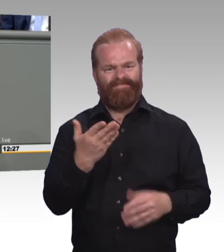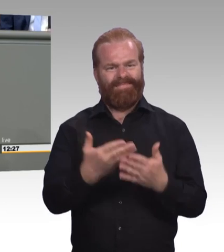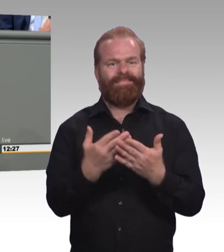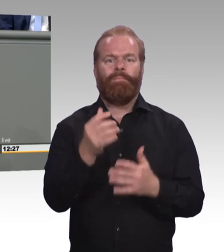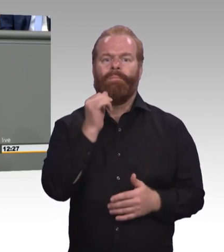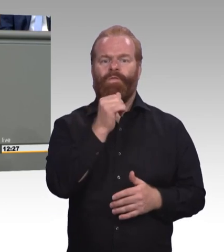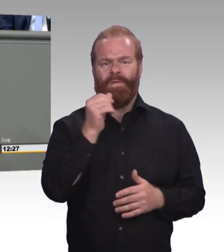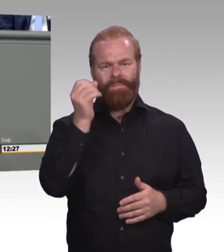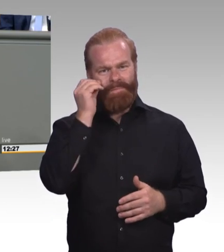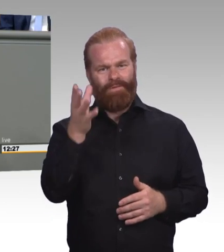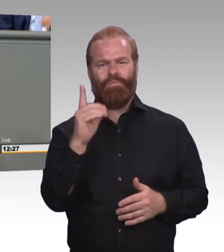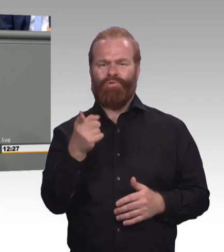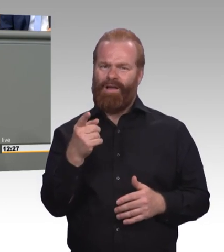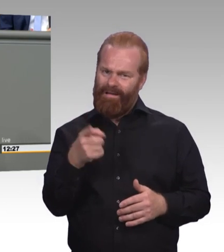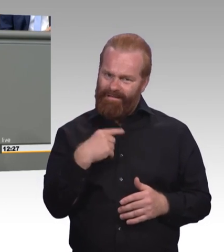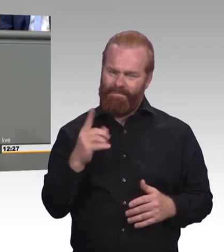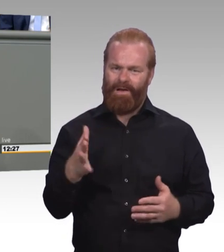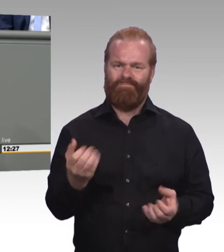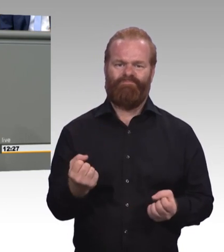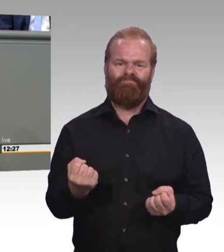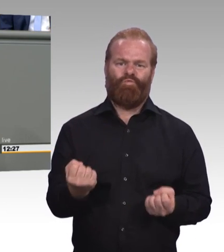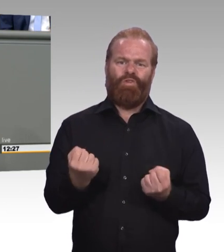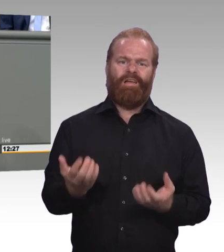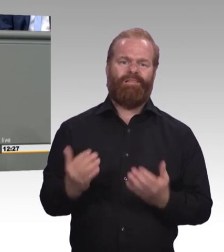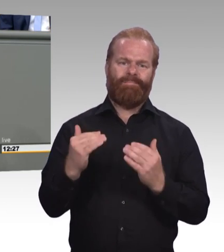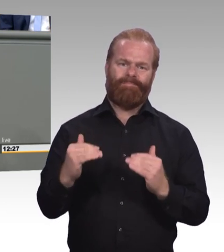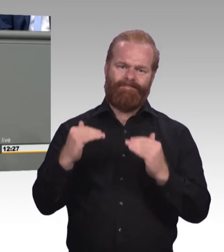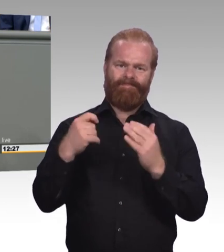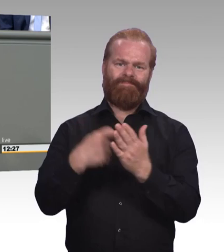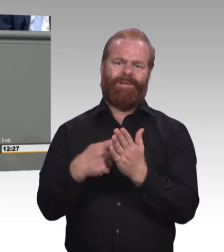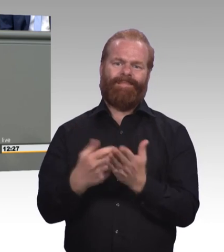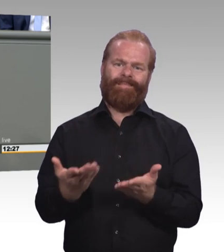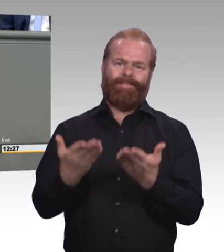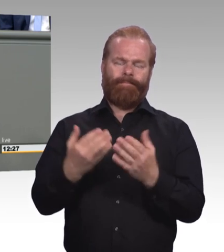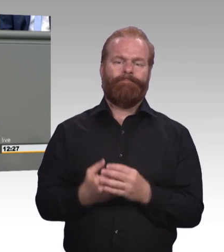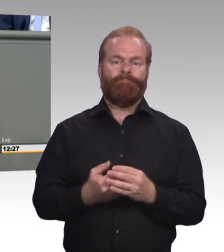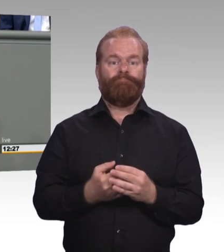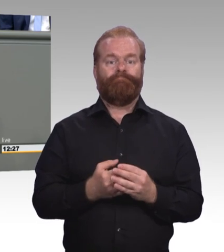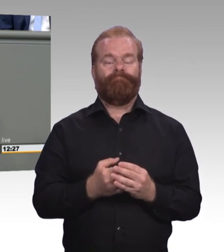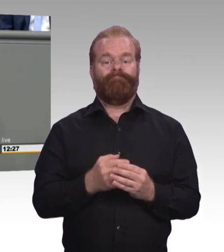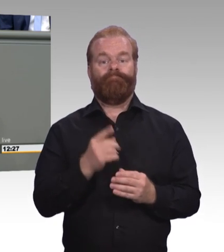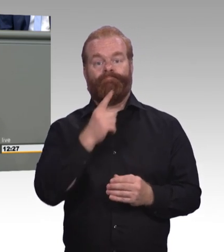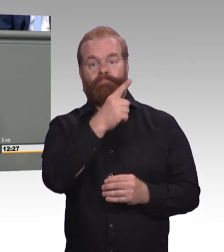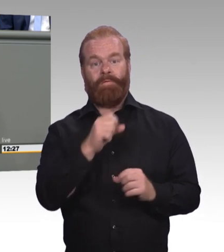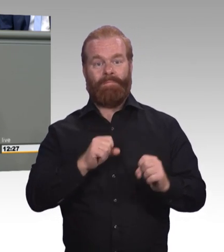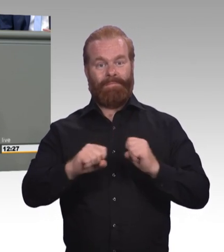Gleichzeitig ist es uns aber natürlich auch wichtig, dass der Meister weiterhin als Qualitätssiegel auch bestehen bleibt.